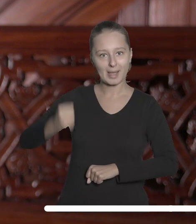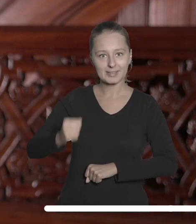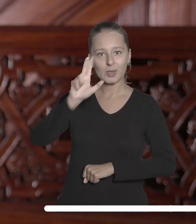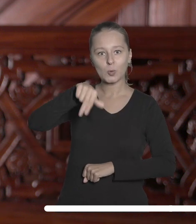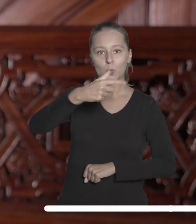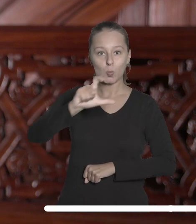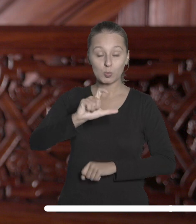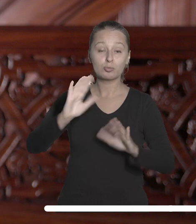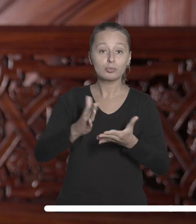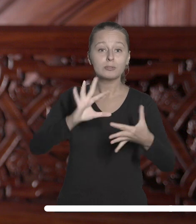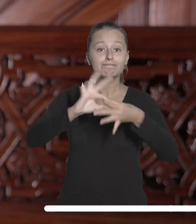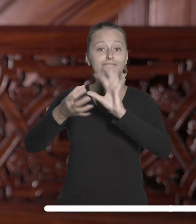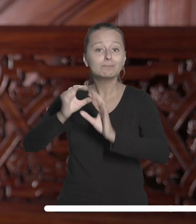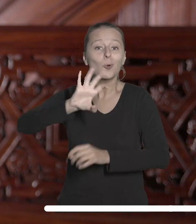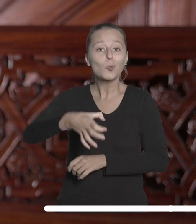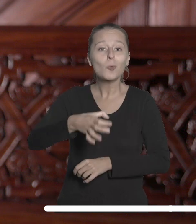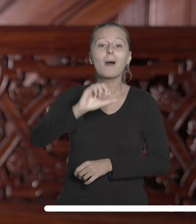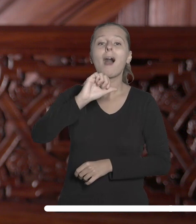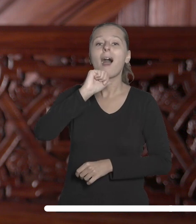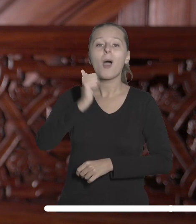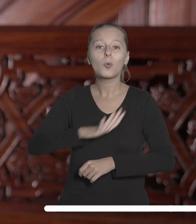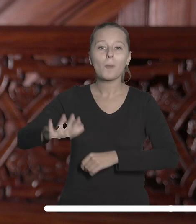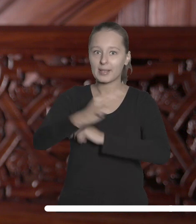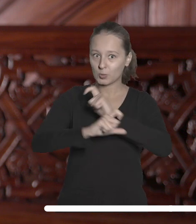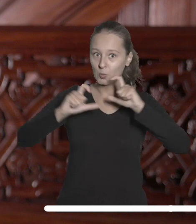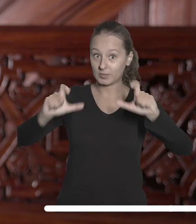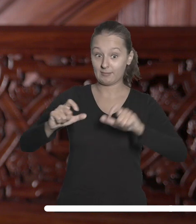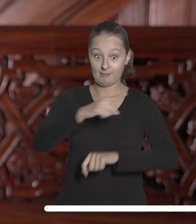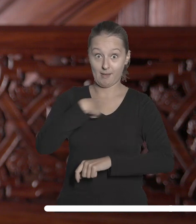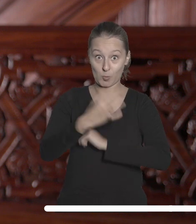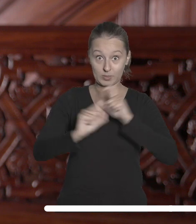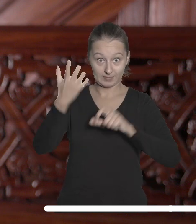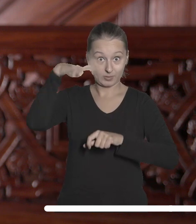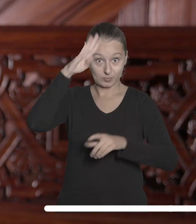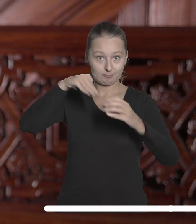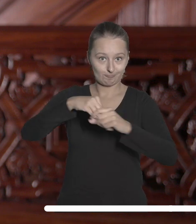Sieci Uniwersytetów Europejskich, której członkiem jest Uniwersytet Łódzki.